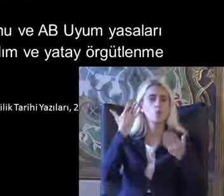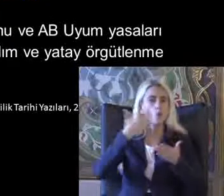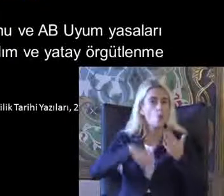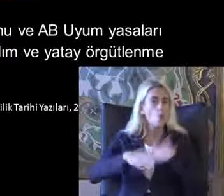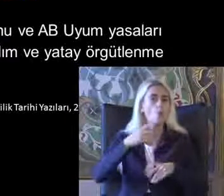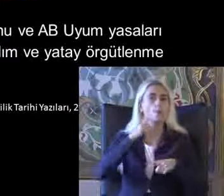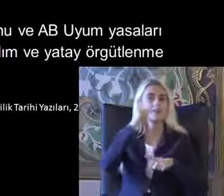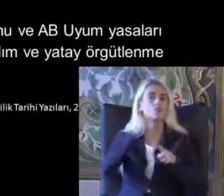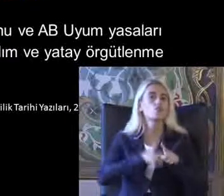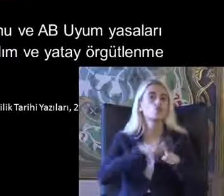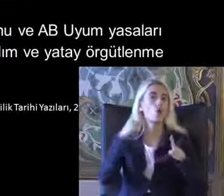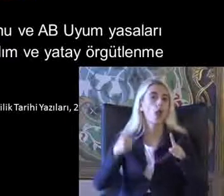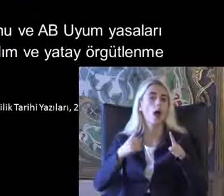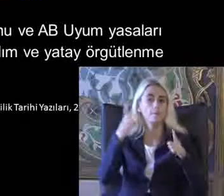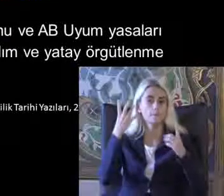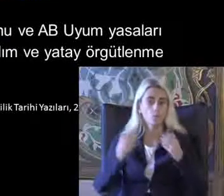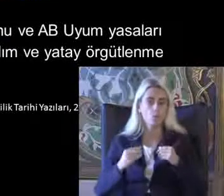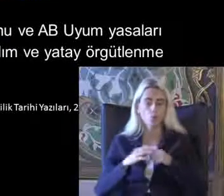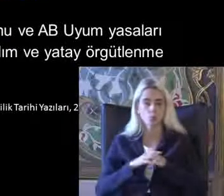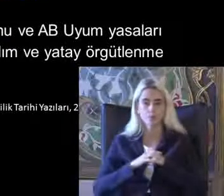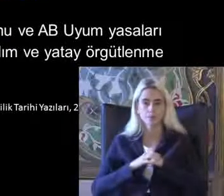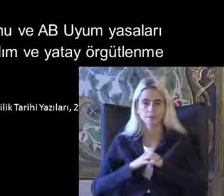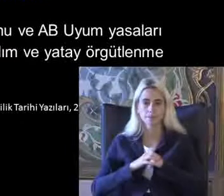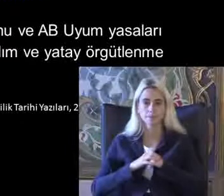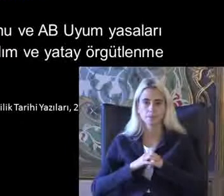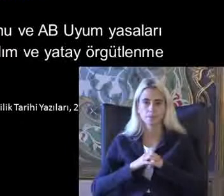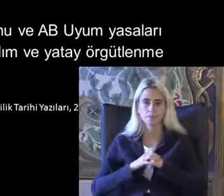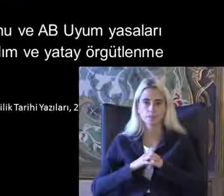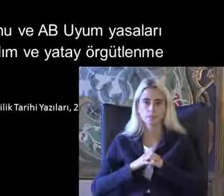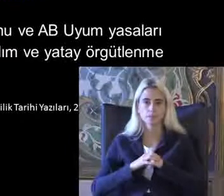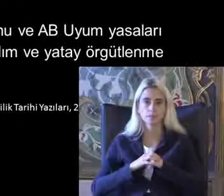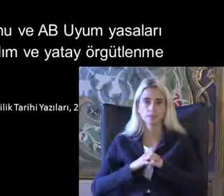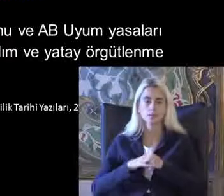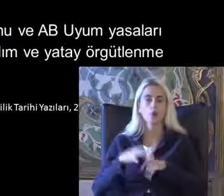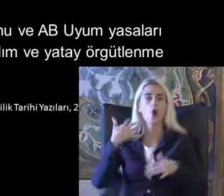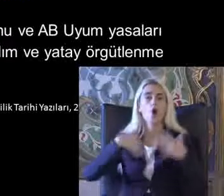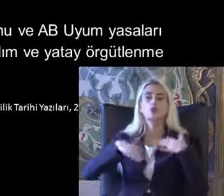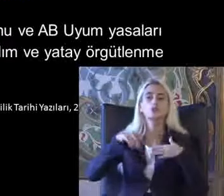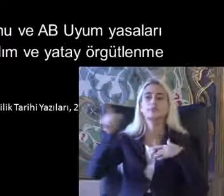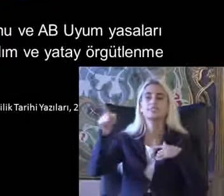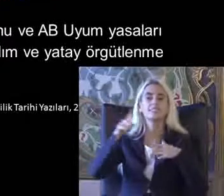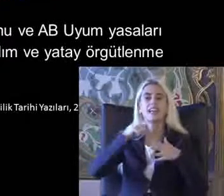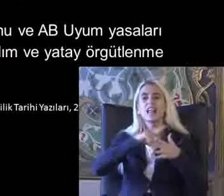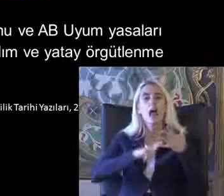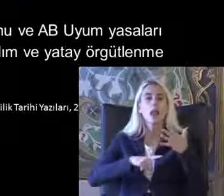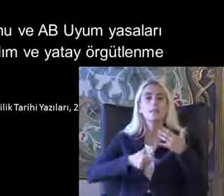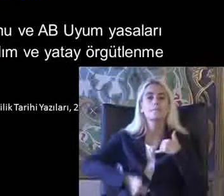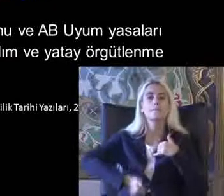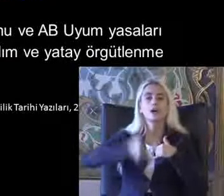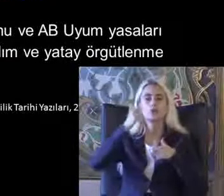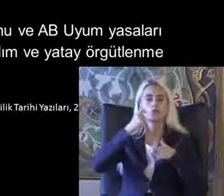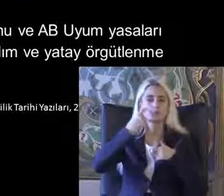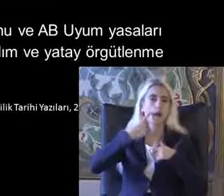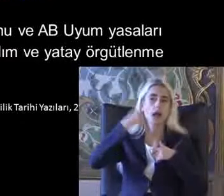Ya Özüde kuruluyor Özürlüler İdaresi Başkanlığı direkt Cumhurbaşkanlığı'na bağlı